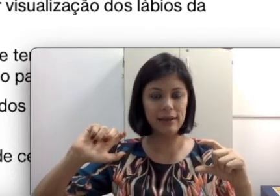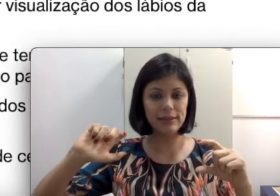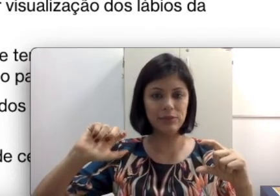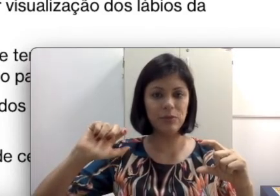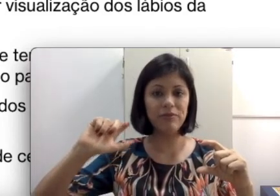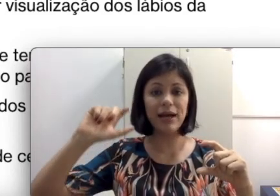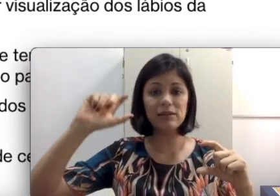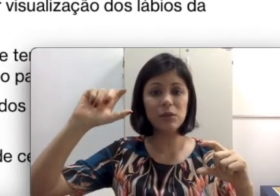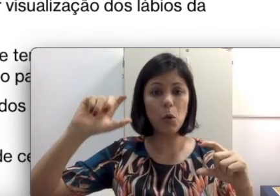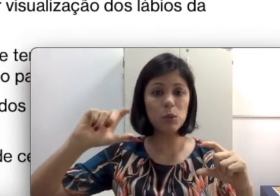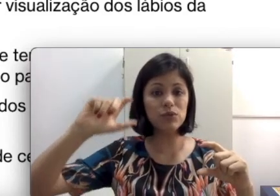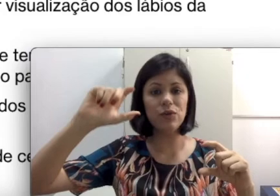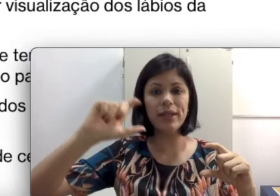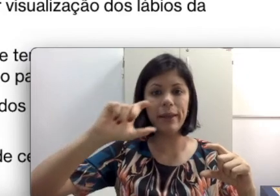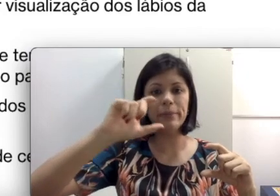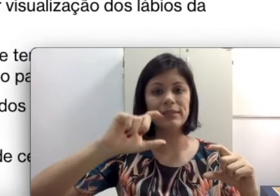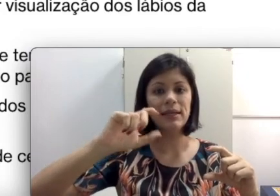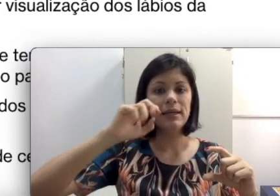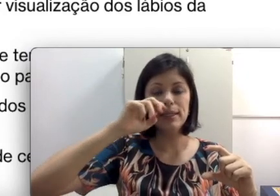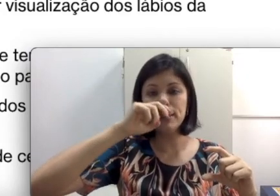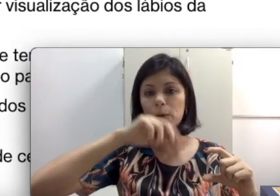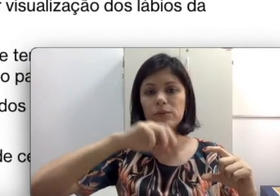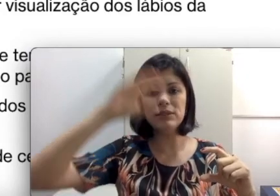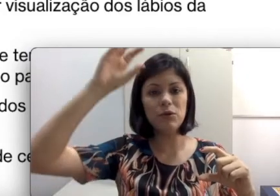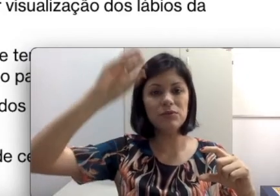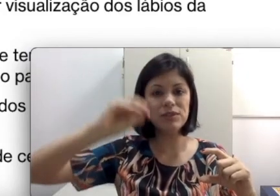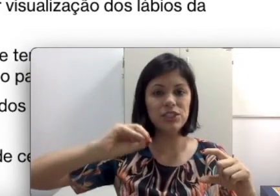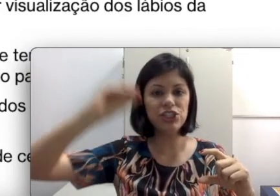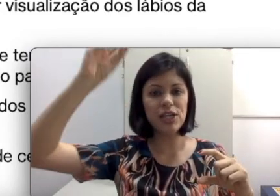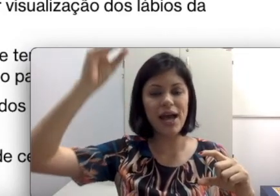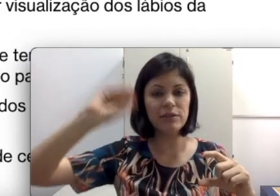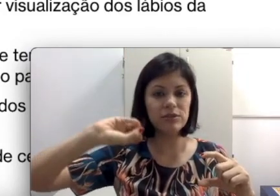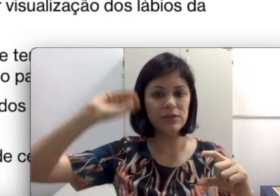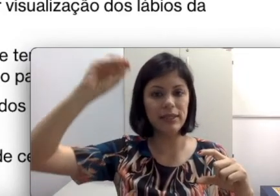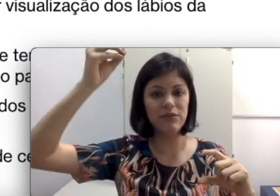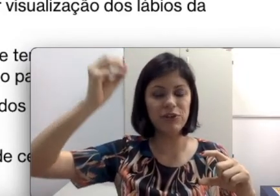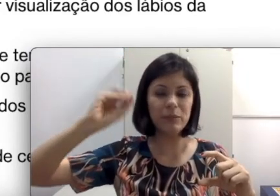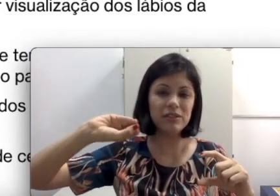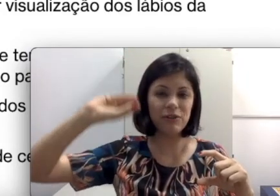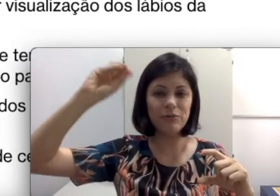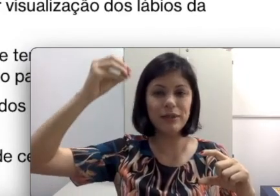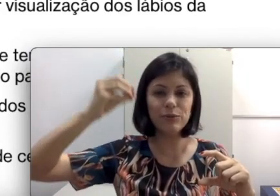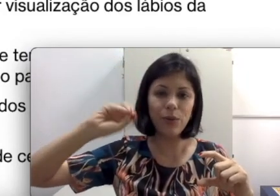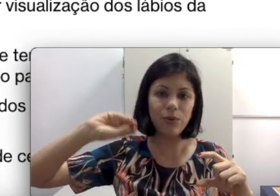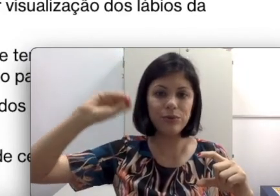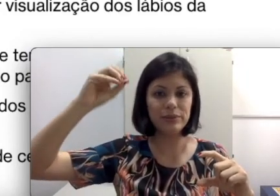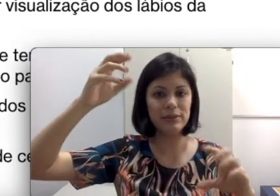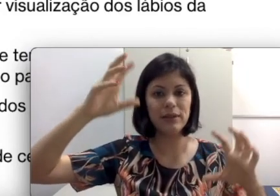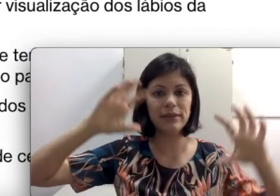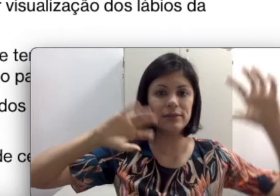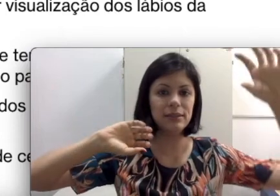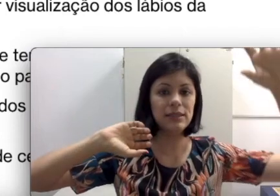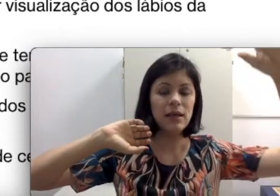sendo amplificado são alguns fonemas. Então é como se fossem chiados. As vezes ela tem